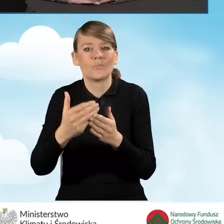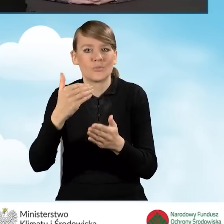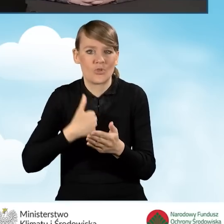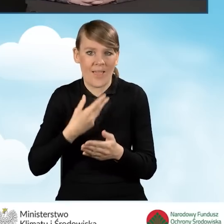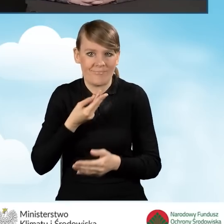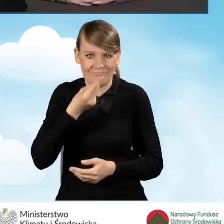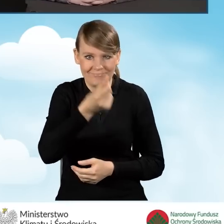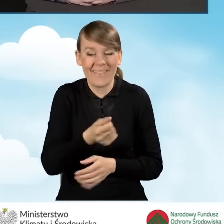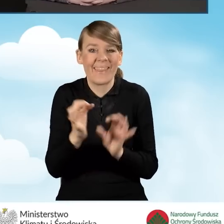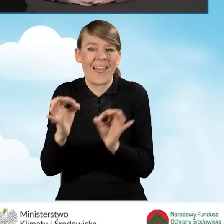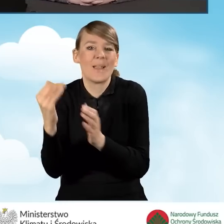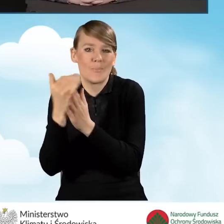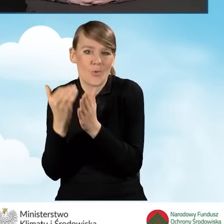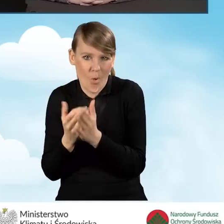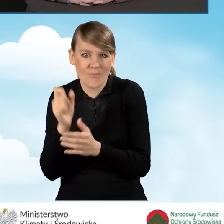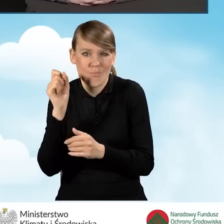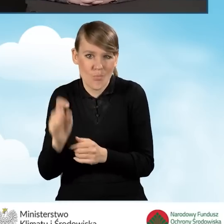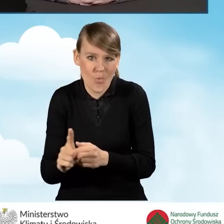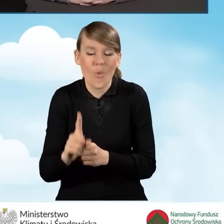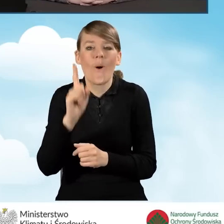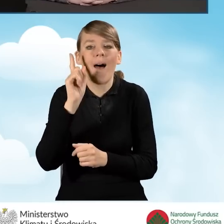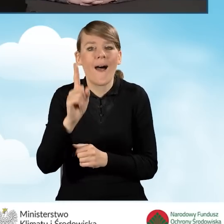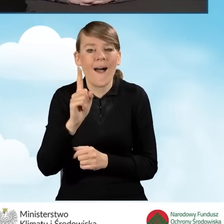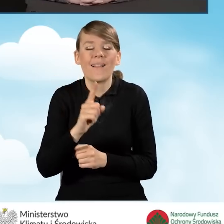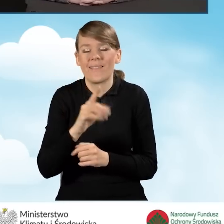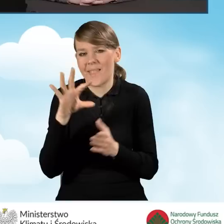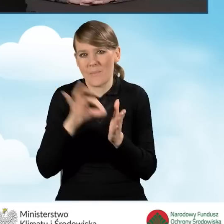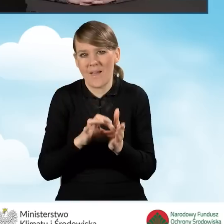Natomiast na pewno zakres tego dofinansowania powinien być poszerzony,